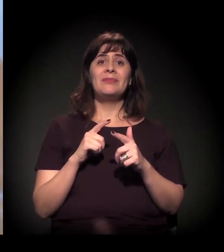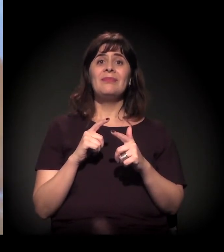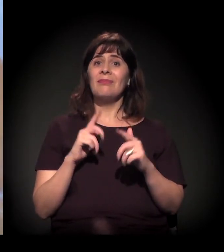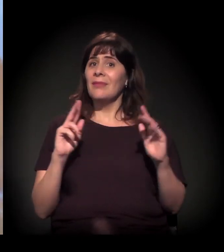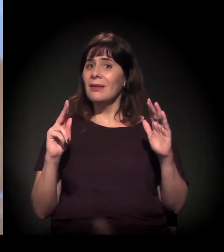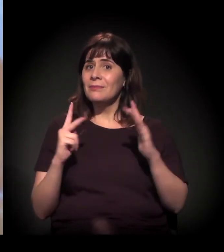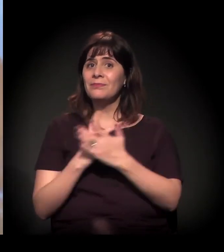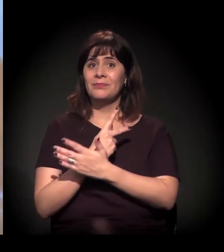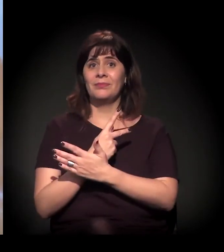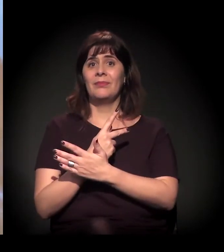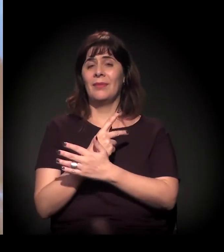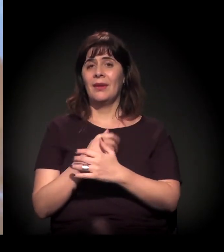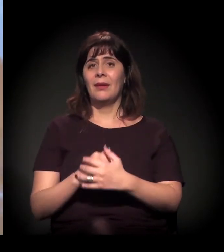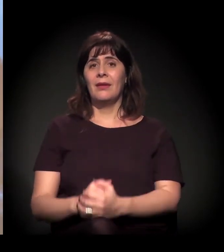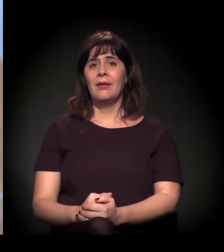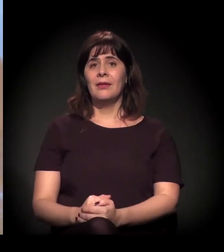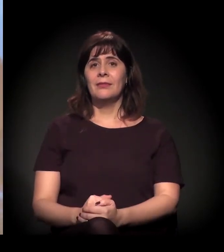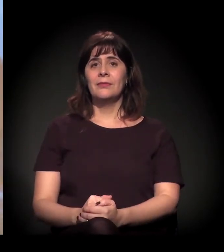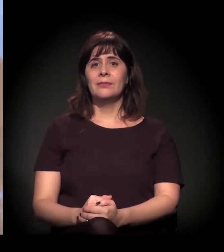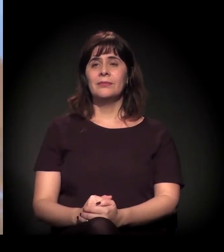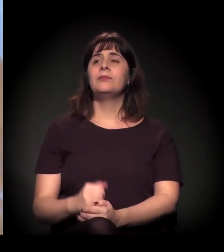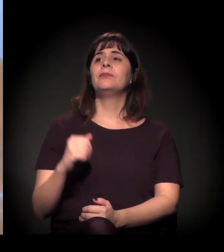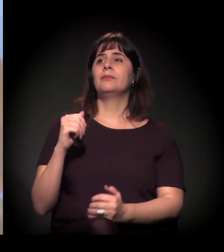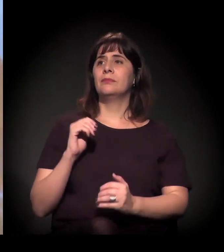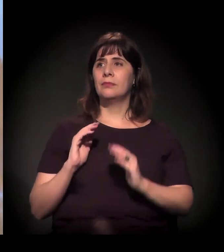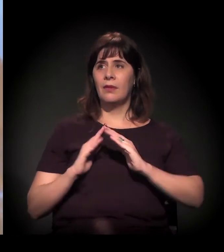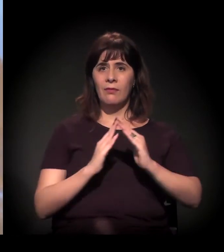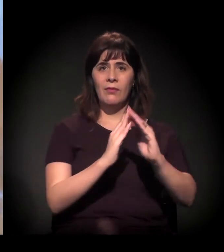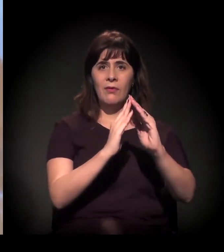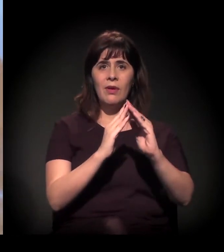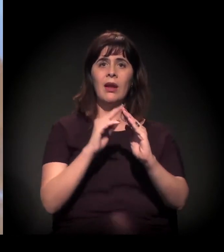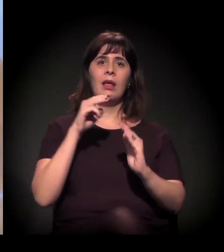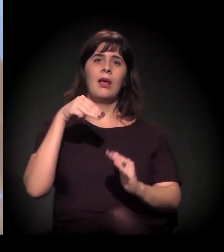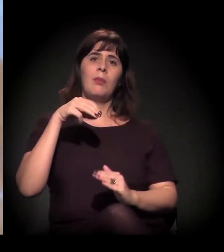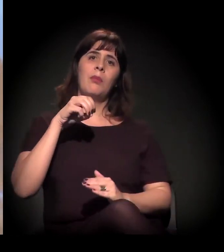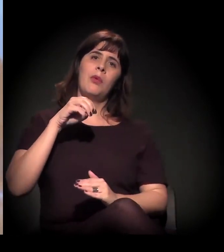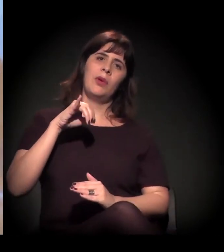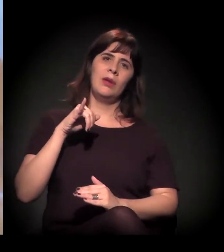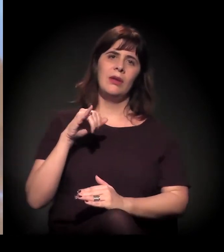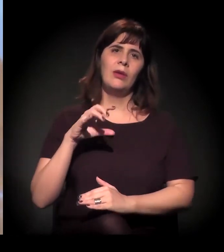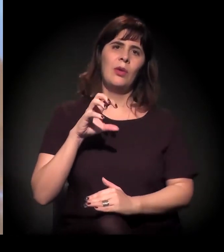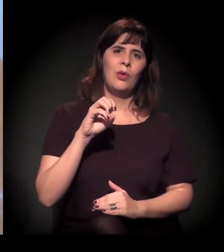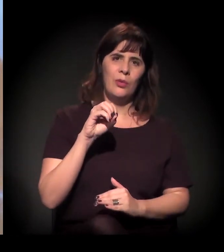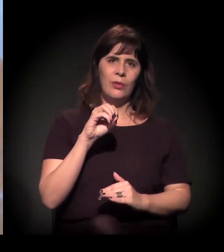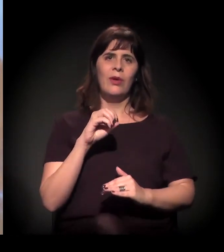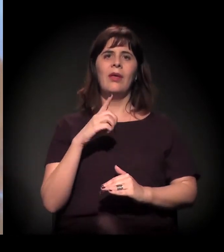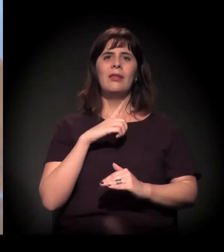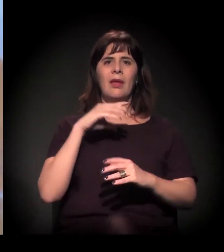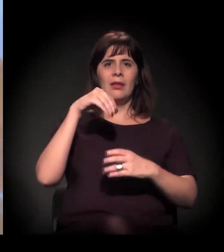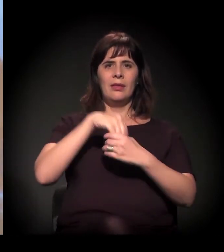E o Moinho está no centro do processo de especulação. A gente tem que lembrar, por exemplo, que essa operação que teve agora